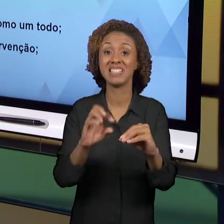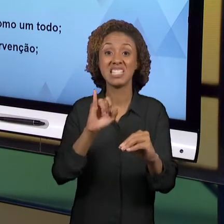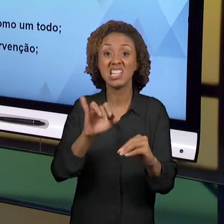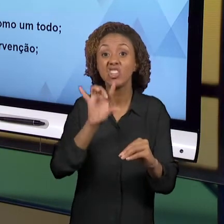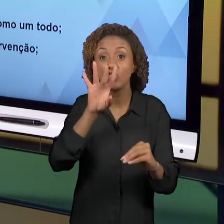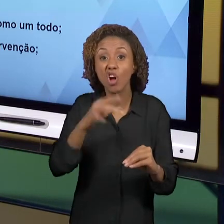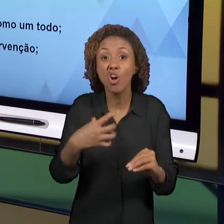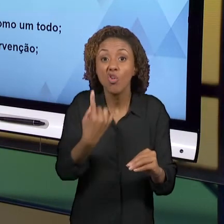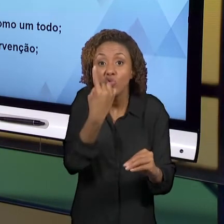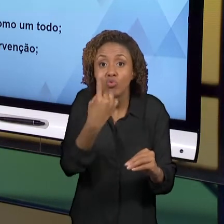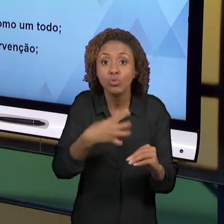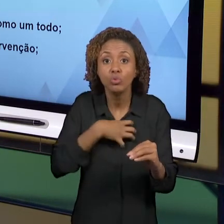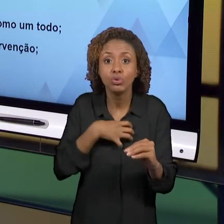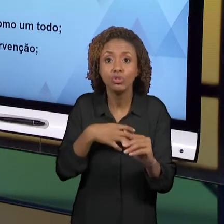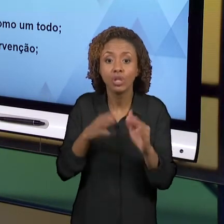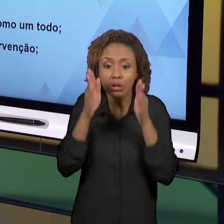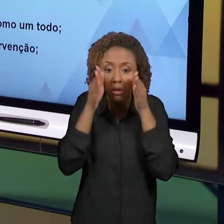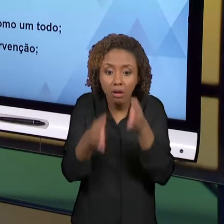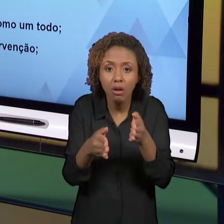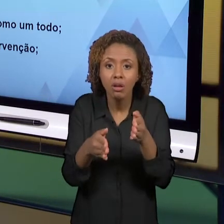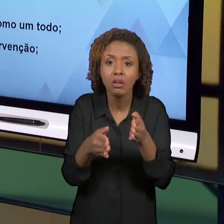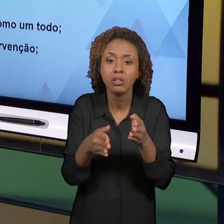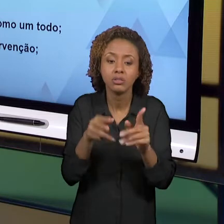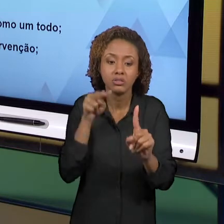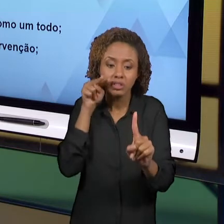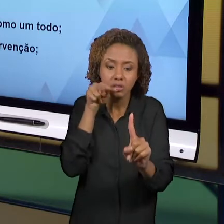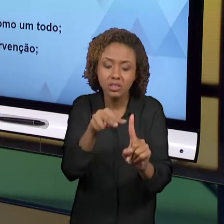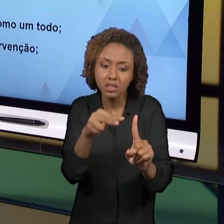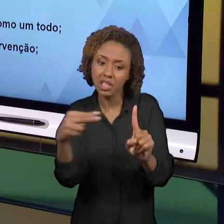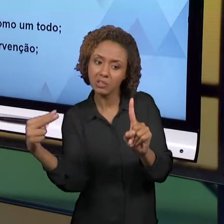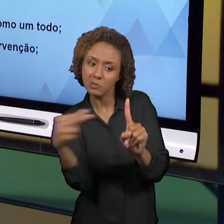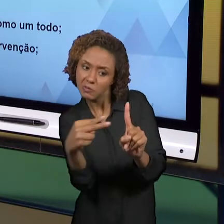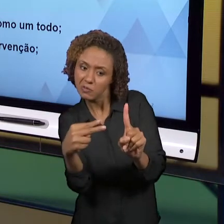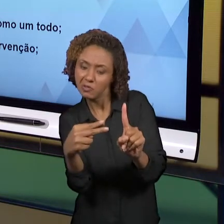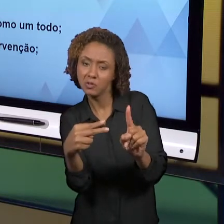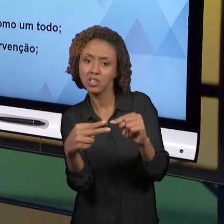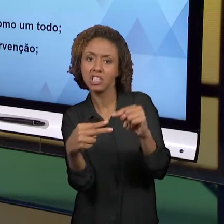FRAGMENTADA DO QUÊ QUE É O ENSINO DE HISTÓRIA E